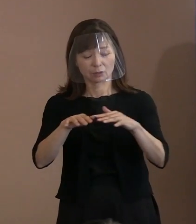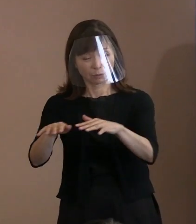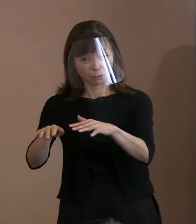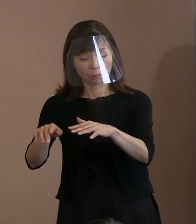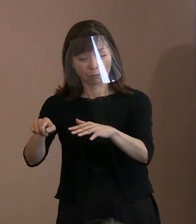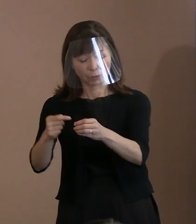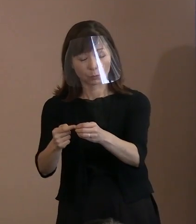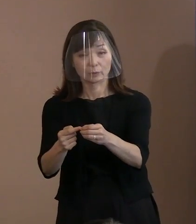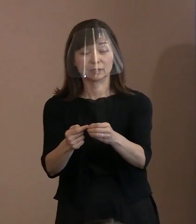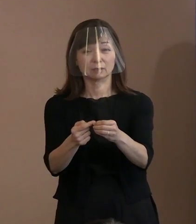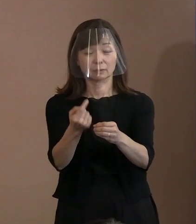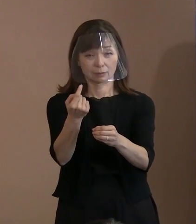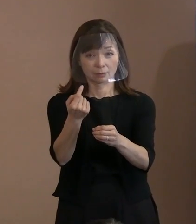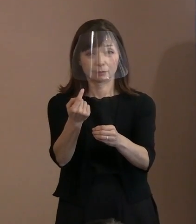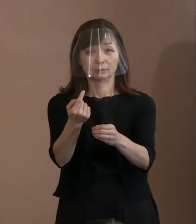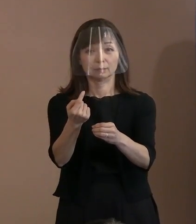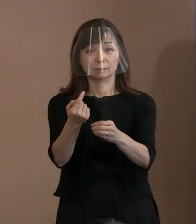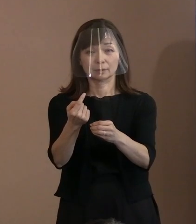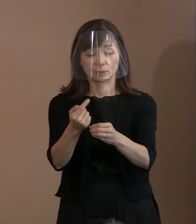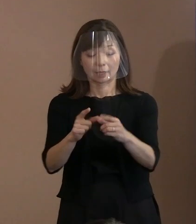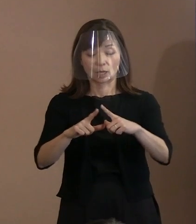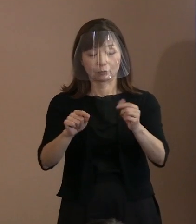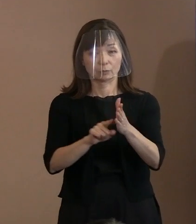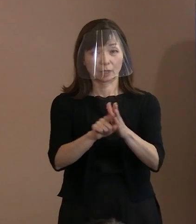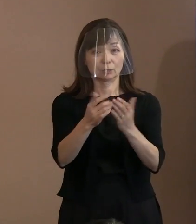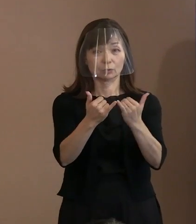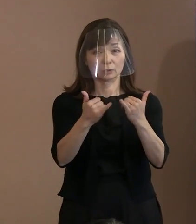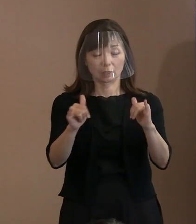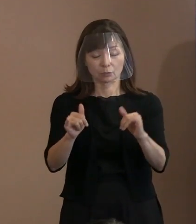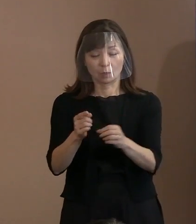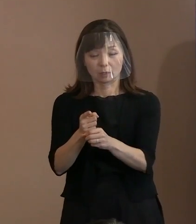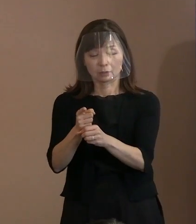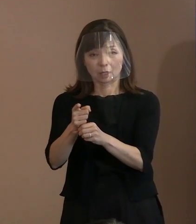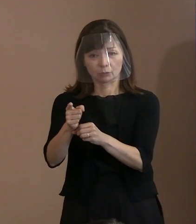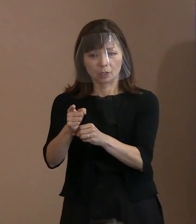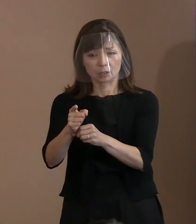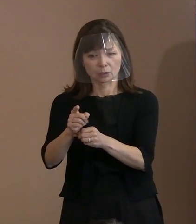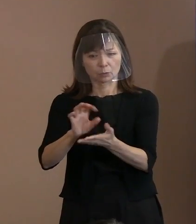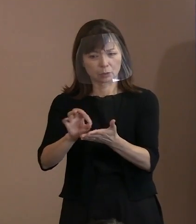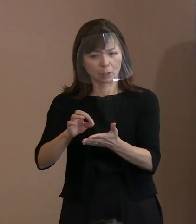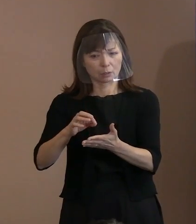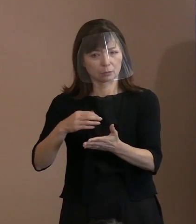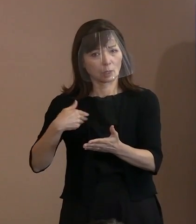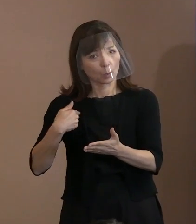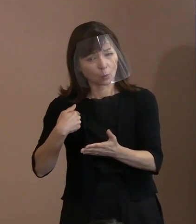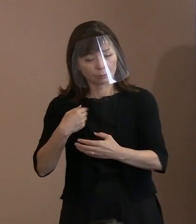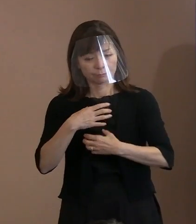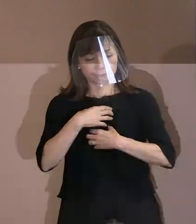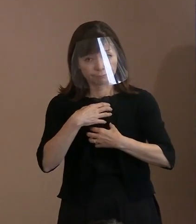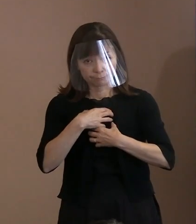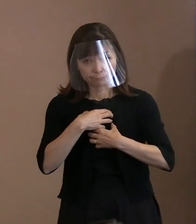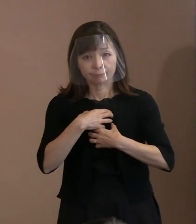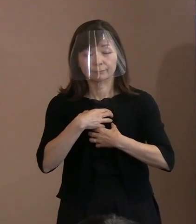為政者による核兵器使用の懸念が顕在化し､ 核兵器が存在する限り､